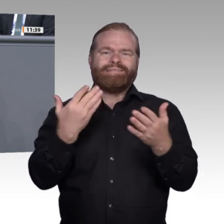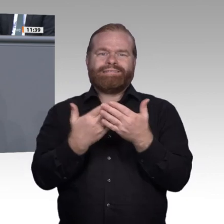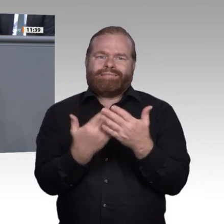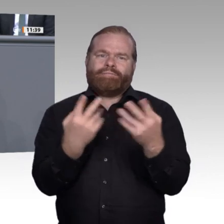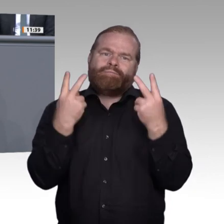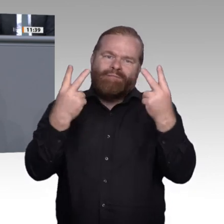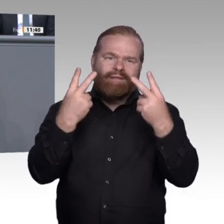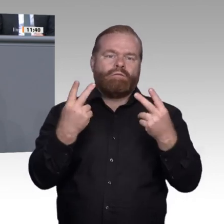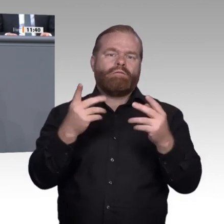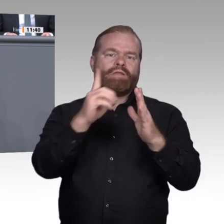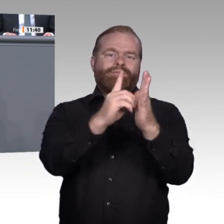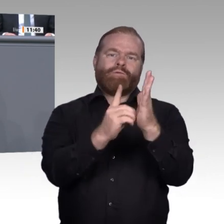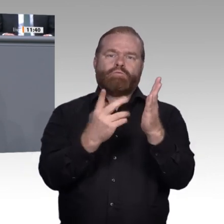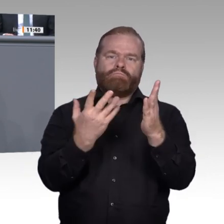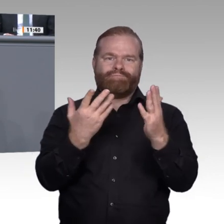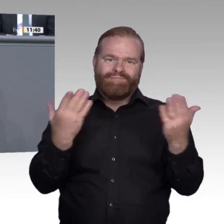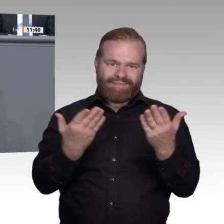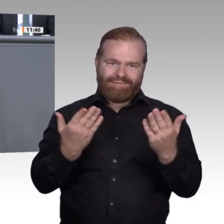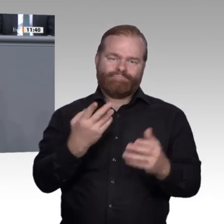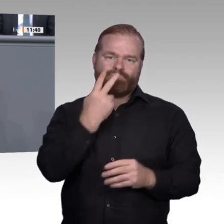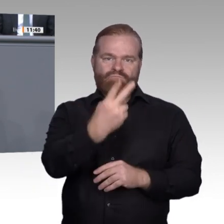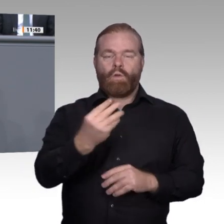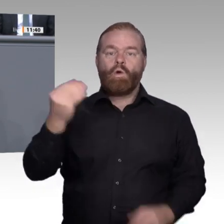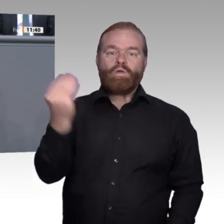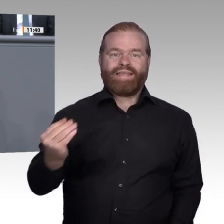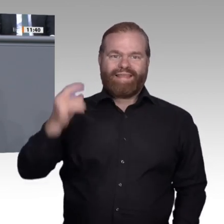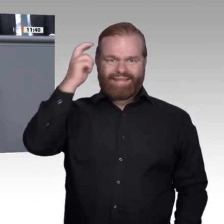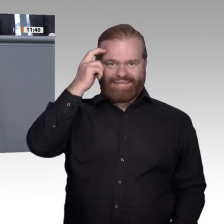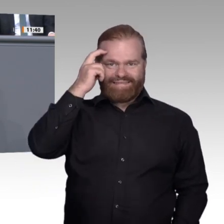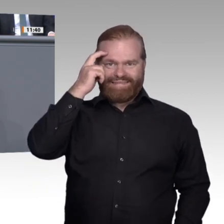Gebiet weitestgehend verschlafen haben. Der Netzausbau und unser Platz im Ranking